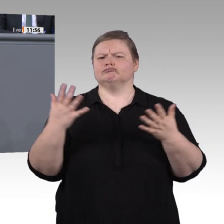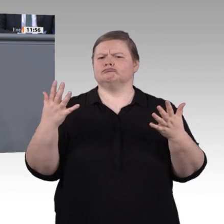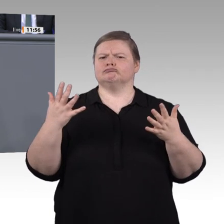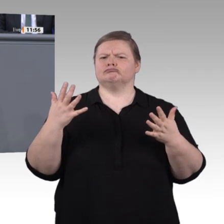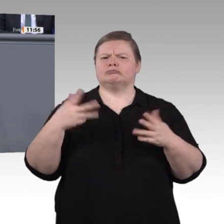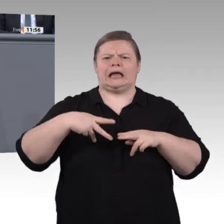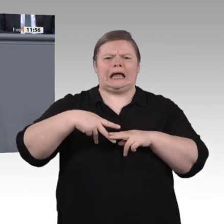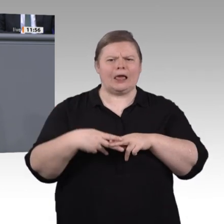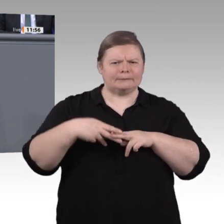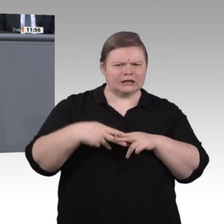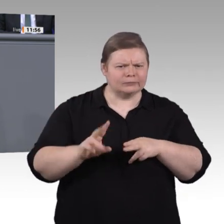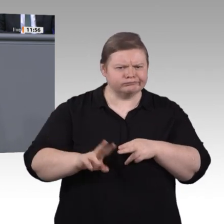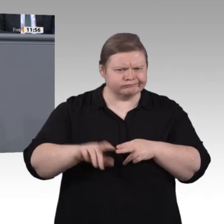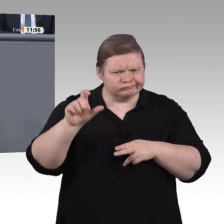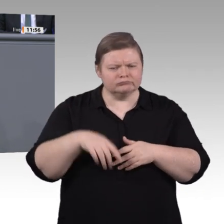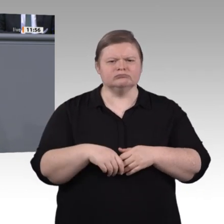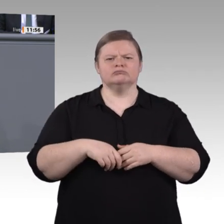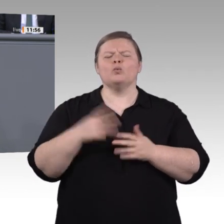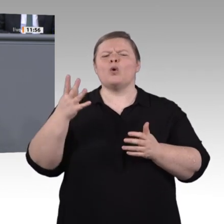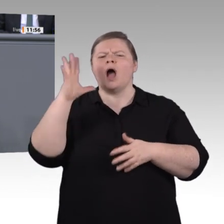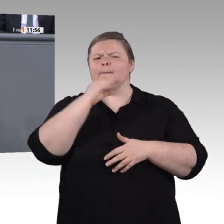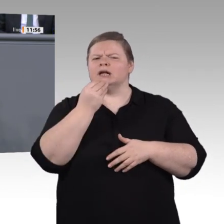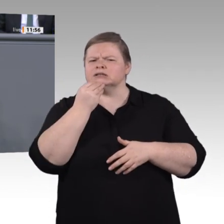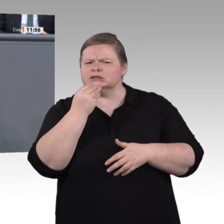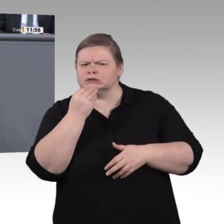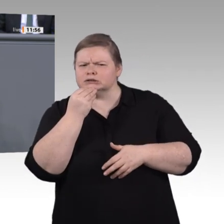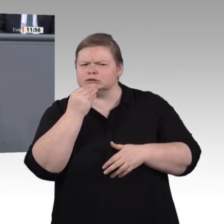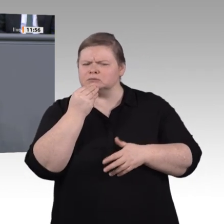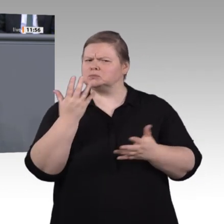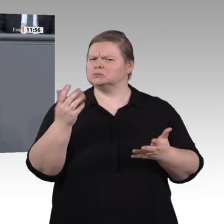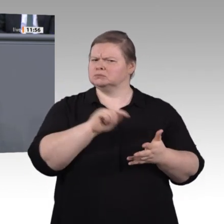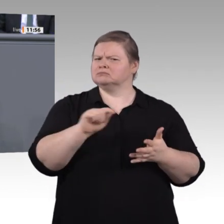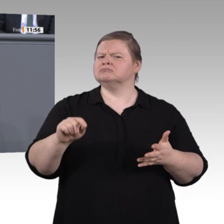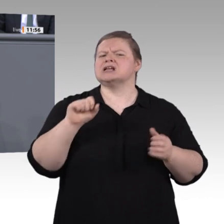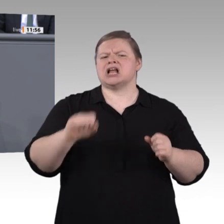auch bei ärztlichen Diagnosen. Digitalisierung ist also bereits heute gelebte Realität,